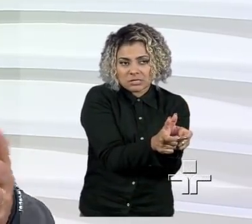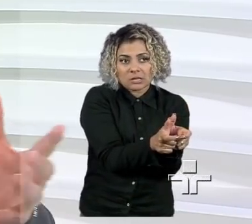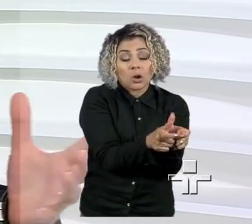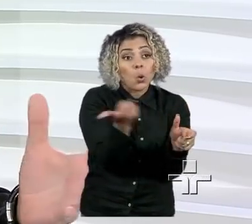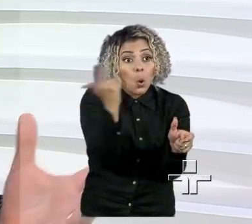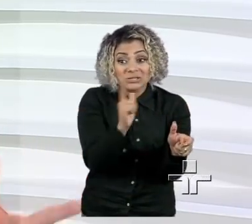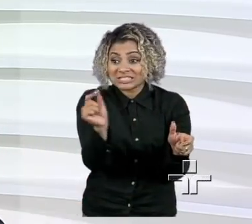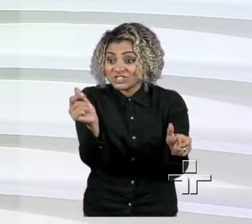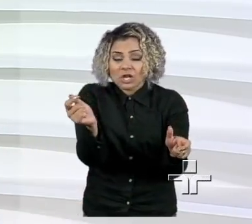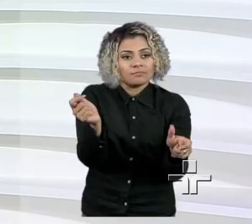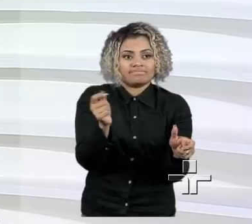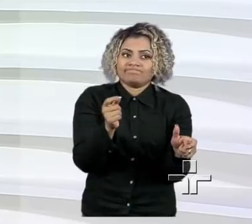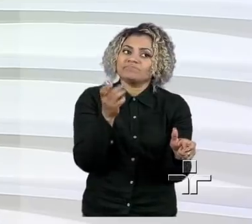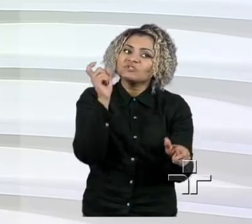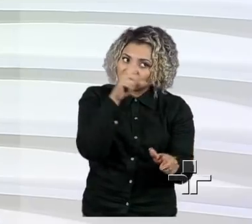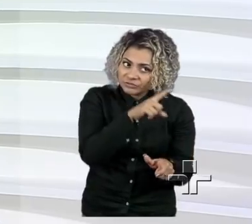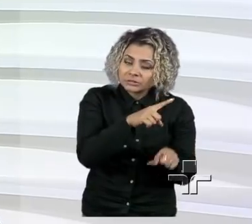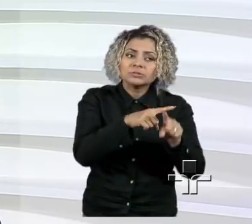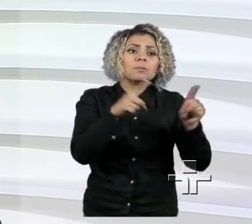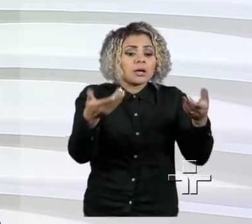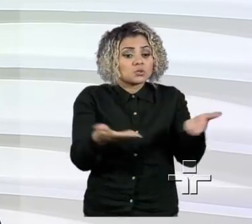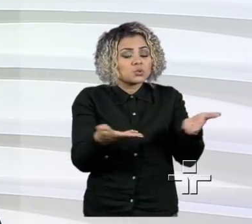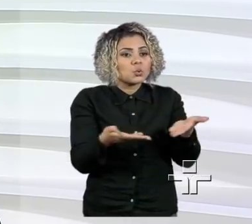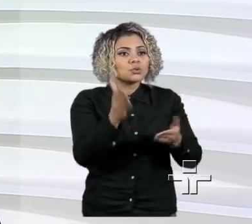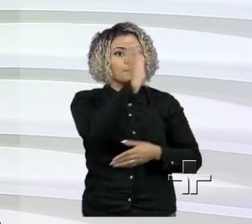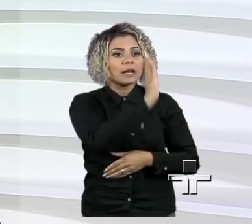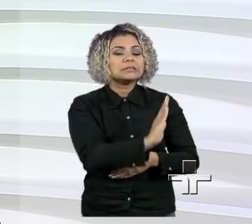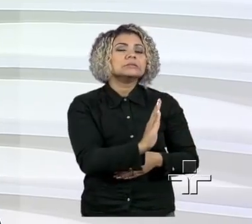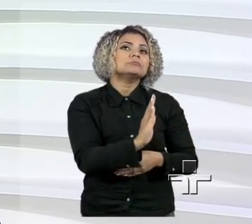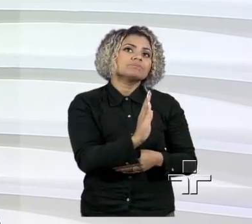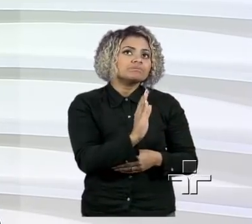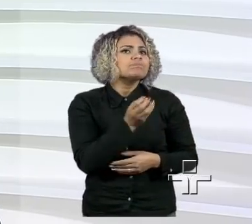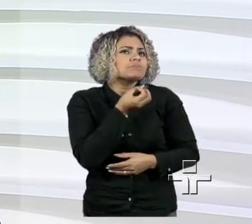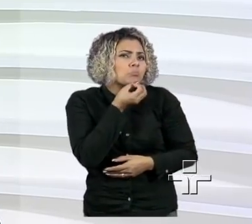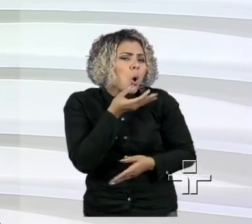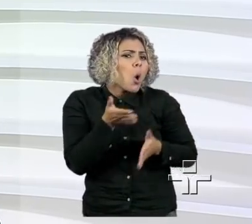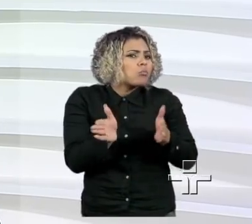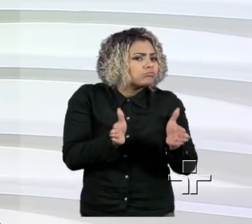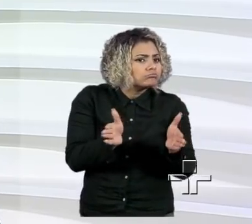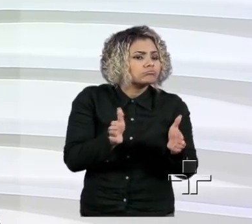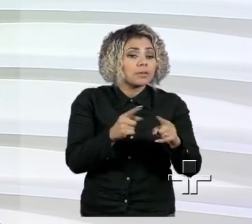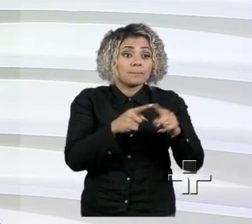a gente está num mundo com uma boa liquidez, mas acho que o que o pequeno empresário precisa